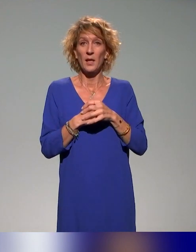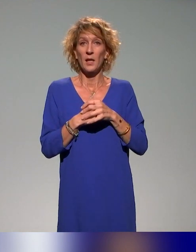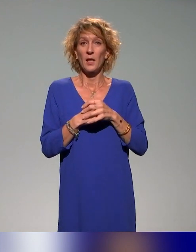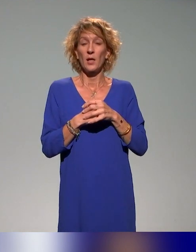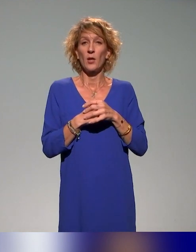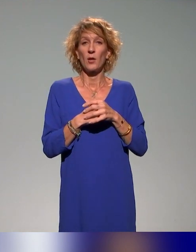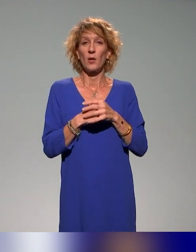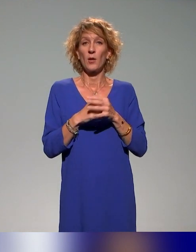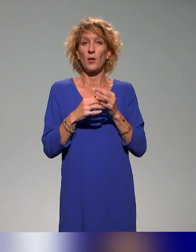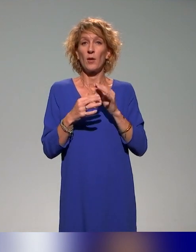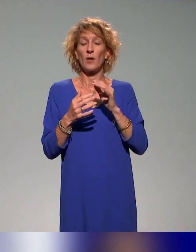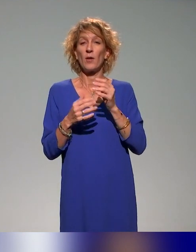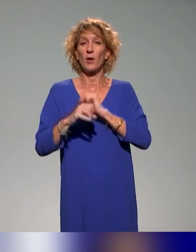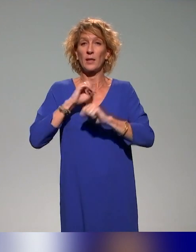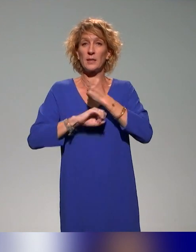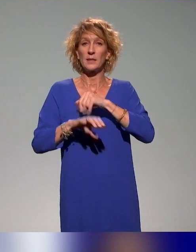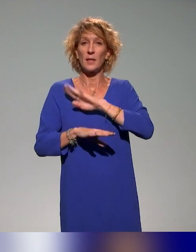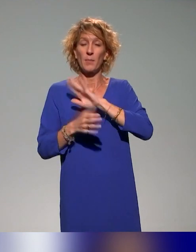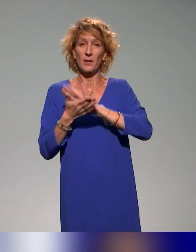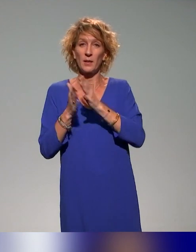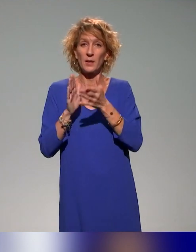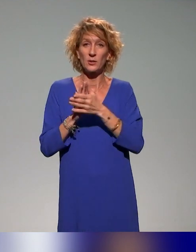de l'association des ingénieurs pédagogiques et audiovisuels,